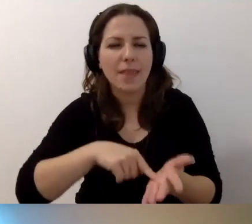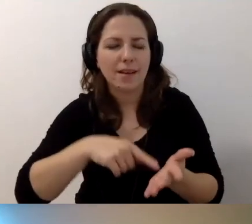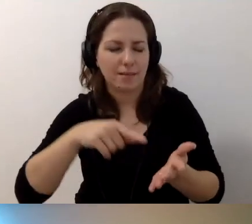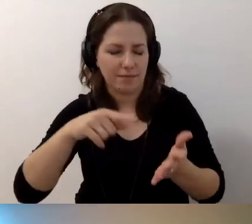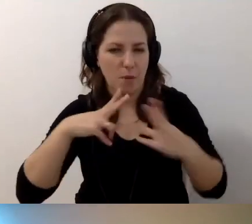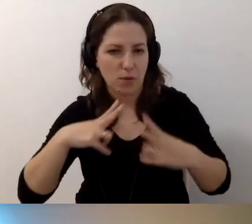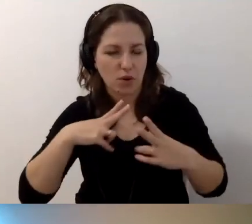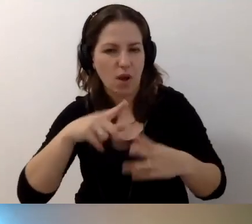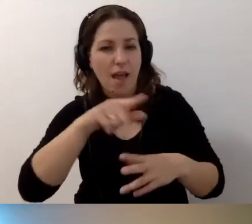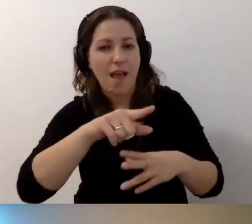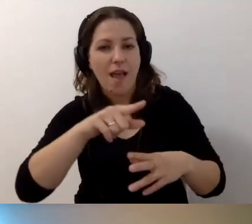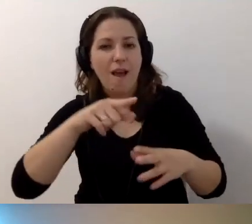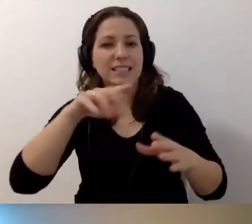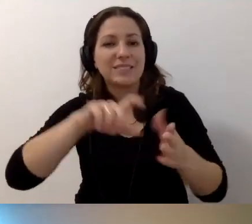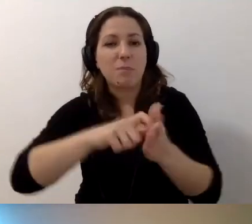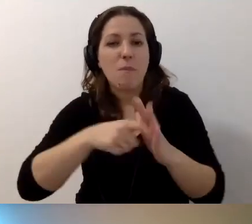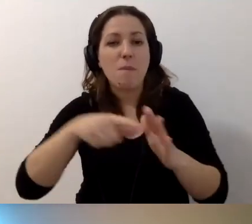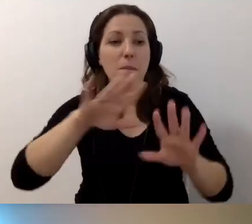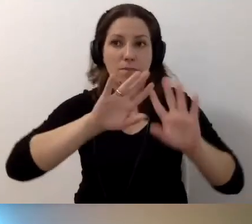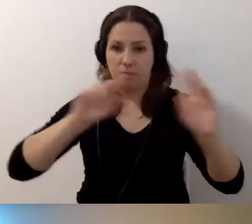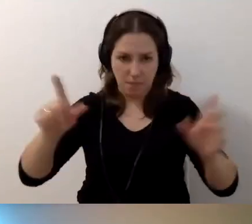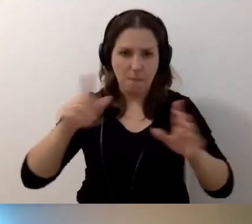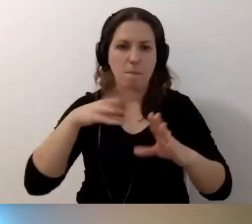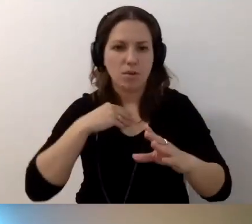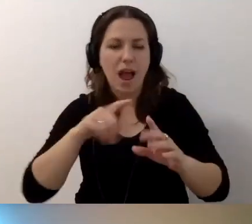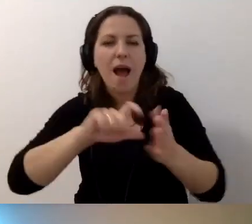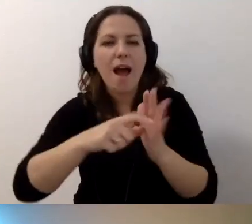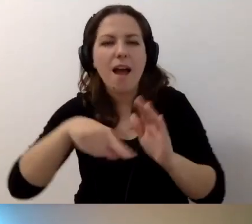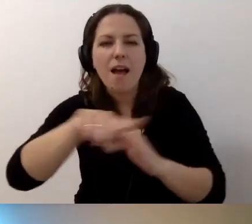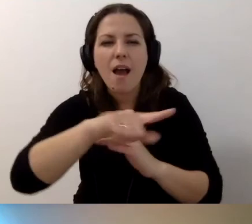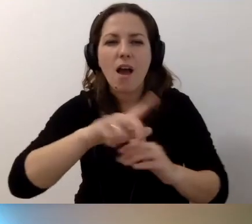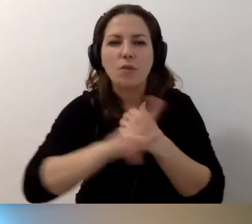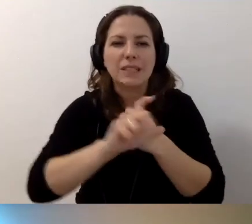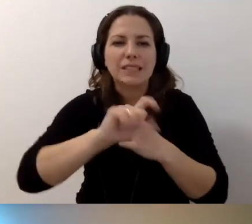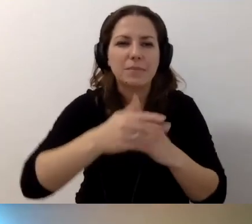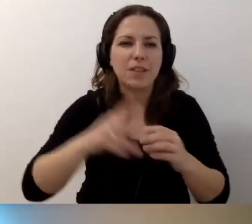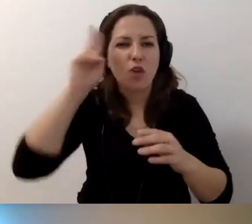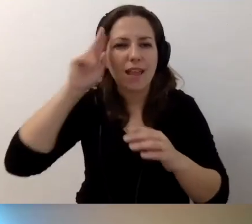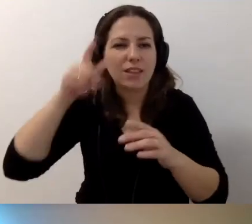Jest schodołaz, ale pomieszczenia nie są dostępne. Drzwi do pokojów 80 cm, drzwi do toalet 70 cm.